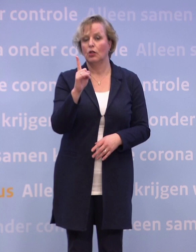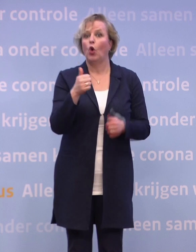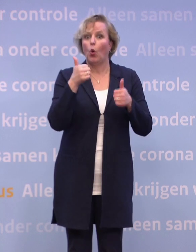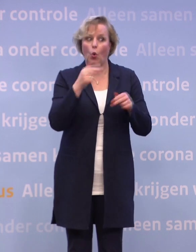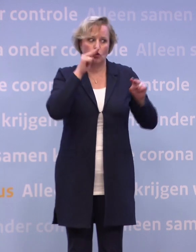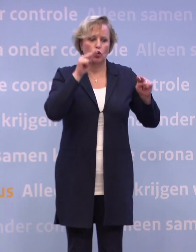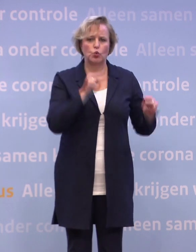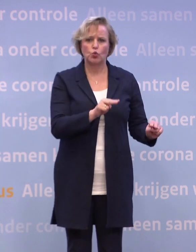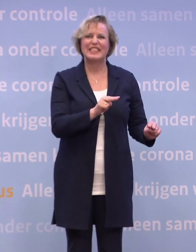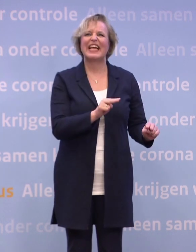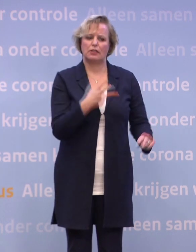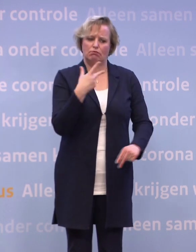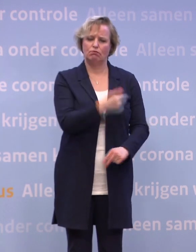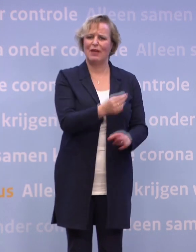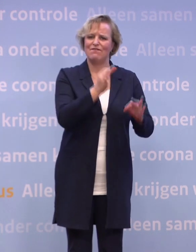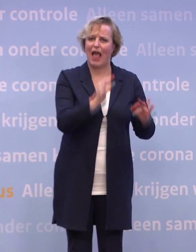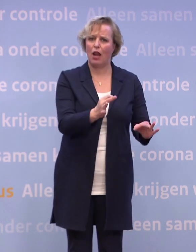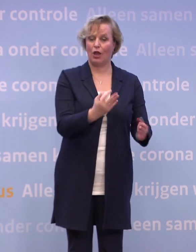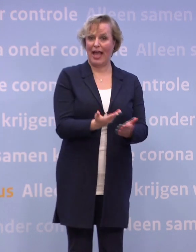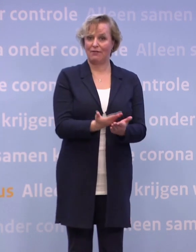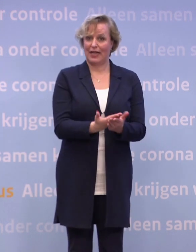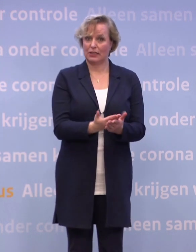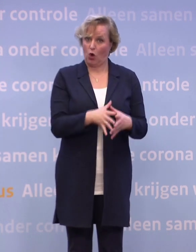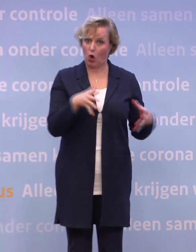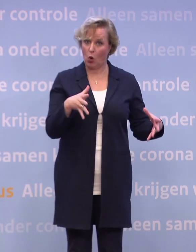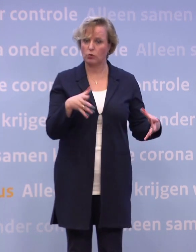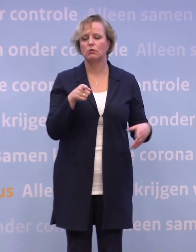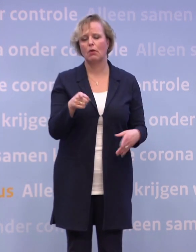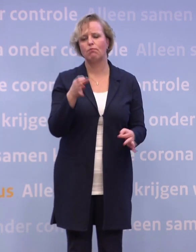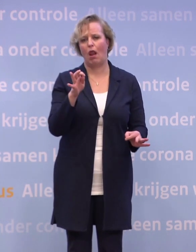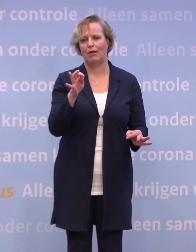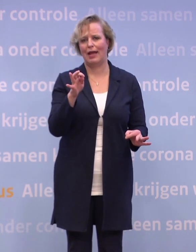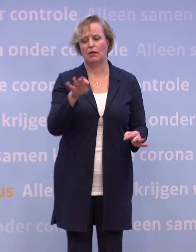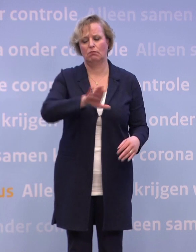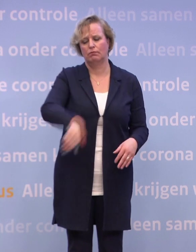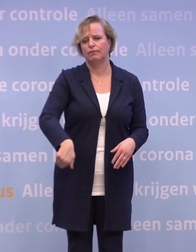...op de effectiviteit en de veiligheid van zo'n vaccin... ...zijn zo ongelooflijk belangrijk, daar kunnen we echt niet aan afdoen.